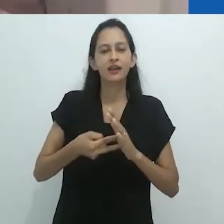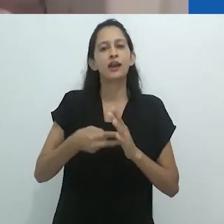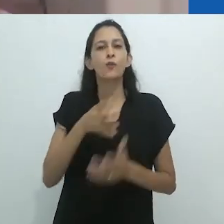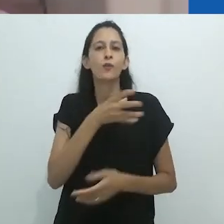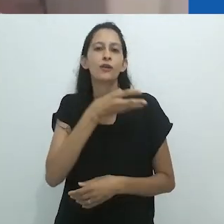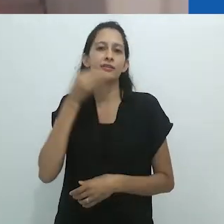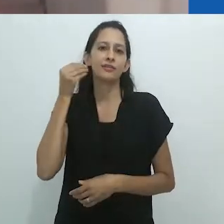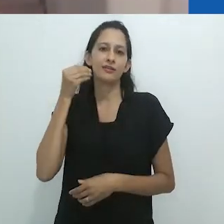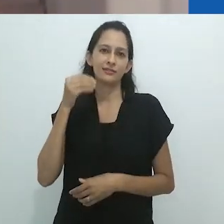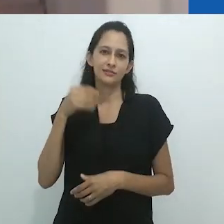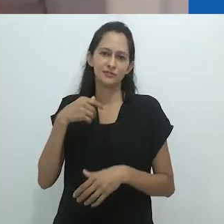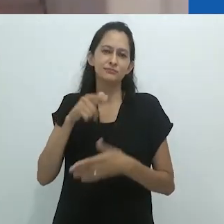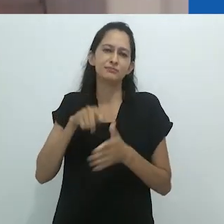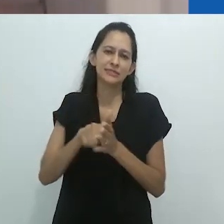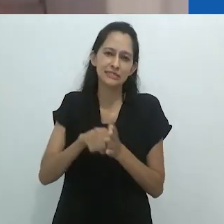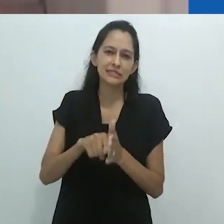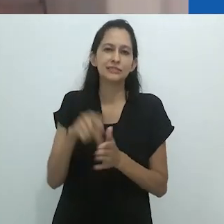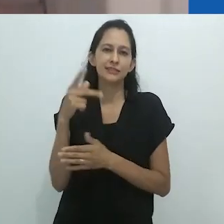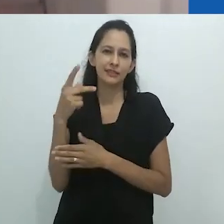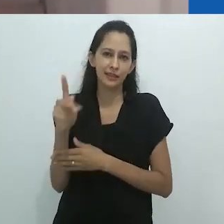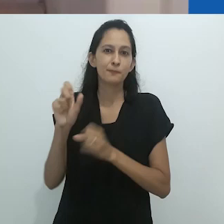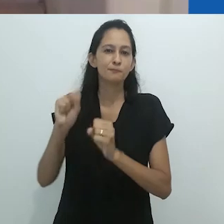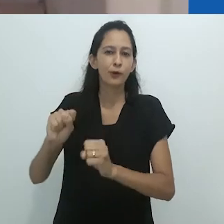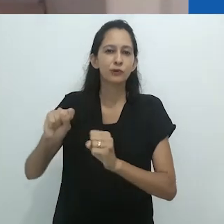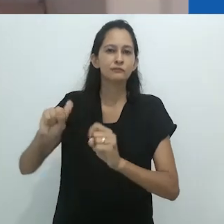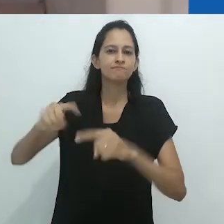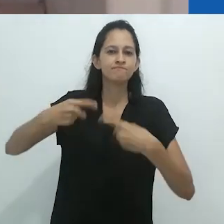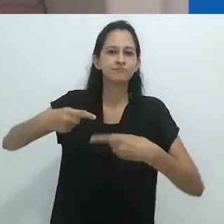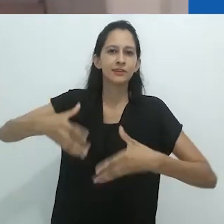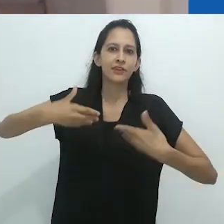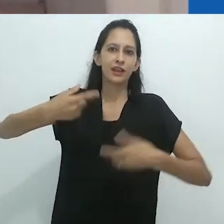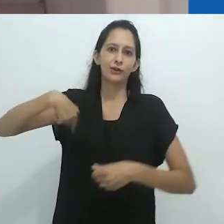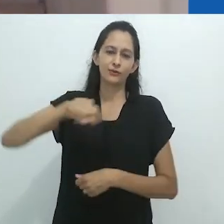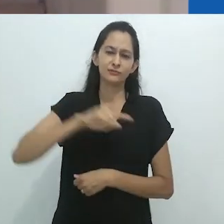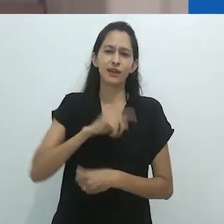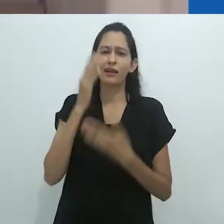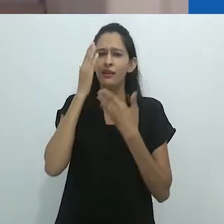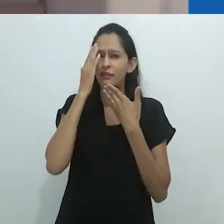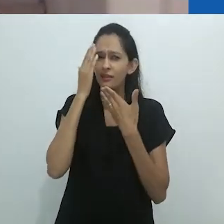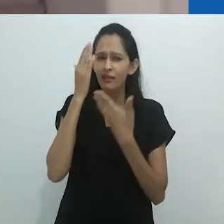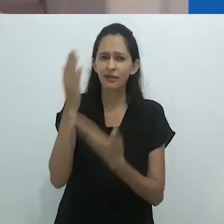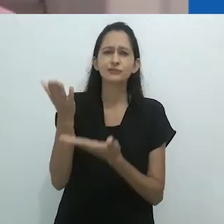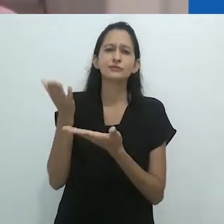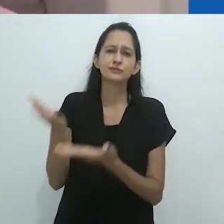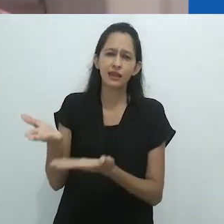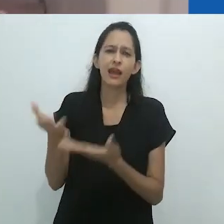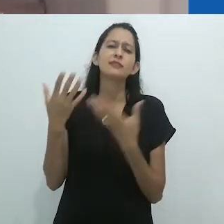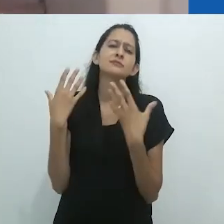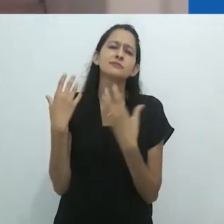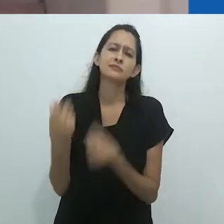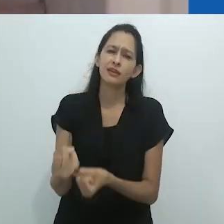Agradeço imensamente ao professor Taussig por aceitar este convite e por estar conosco nesse espaço cibernético.